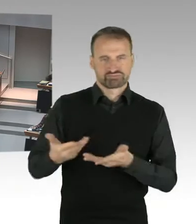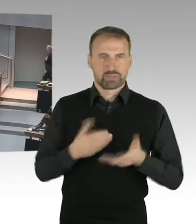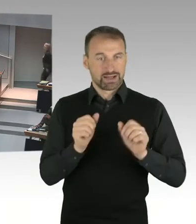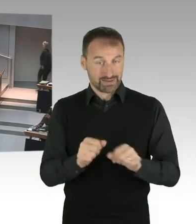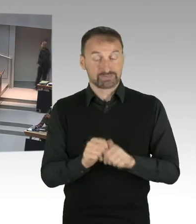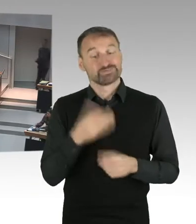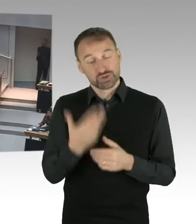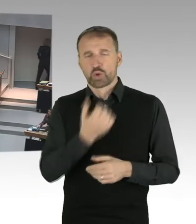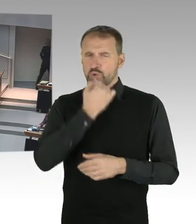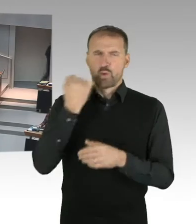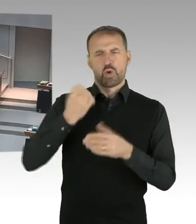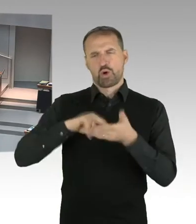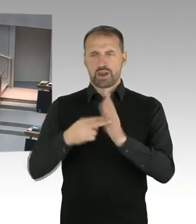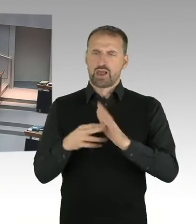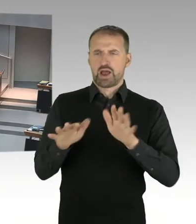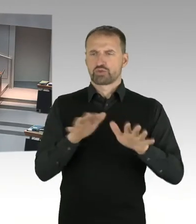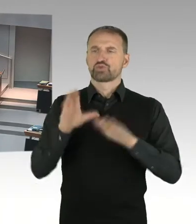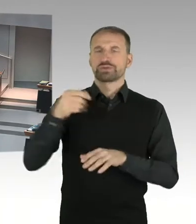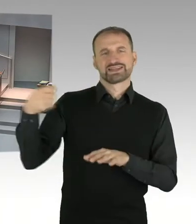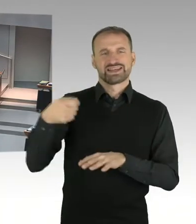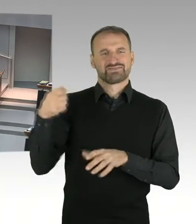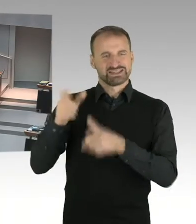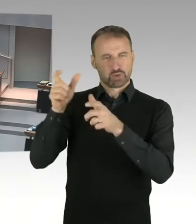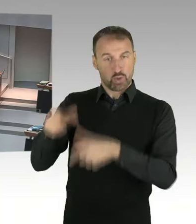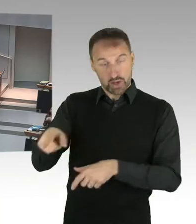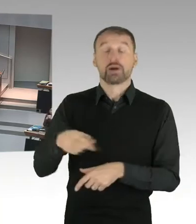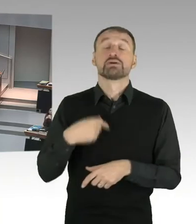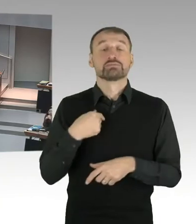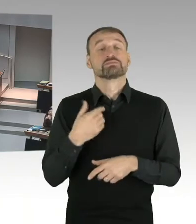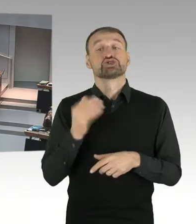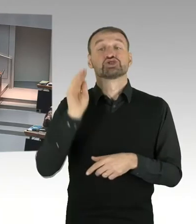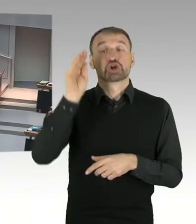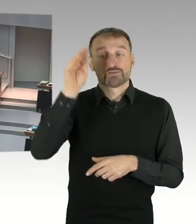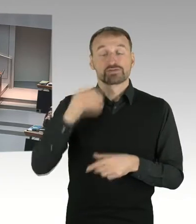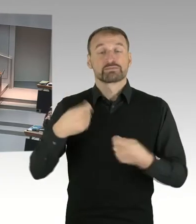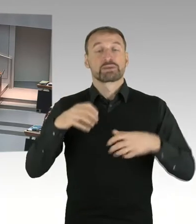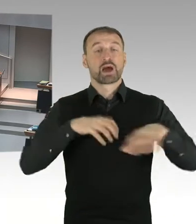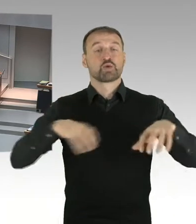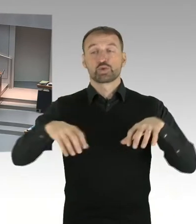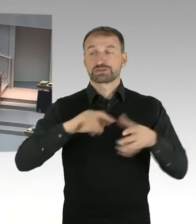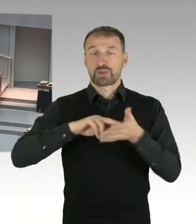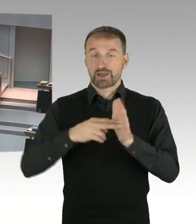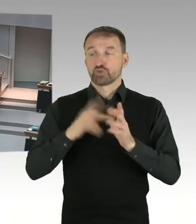Der Bebauungsplan ist ja zunächst erstmal nur aufgestellt. Es hat eine frühzeitige Bürgerbeteiligung dazu gegeben.